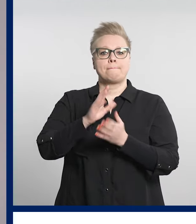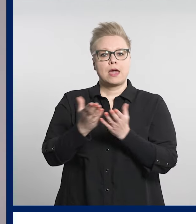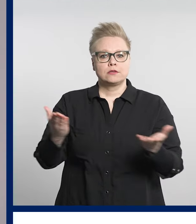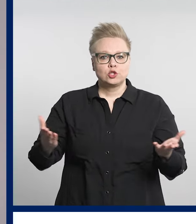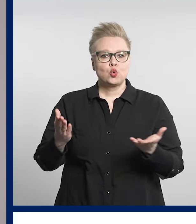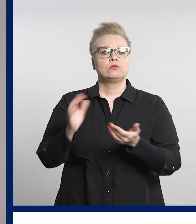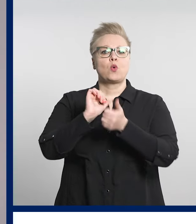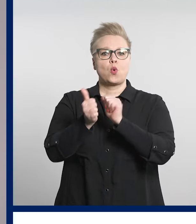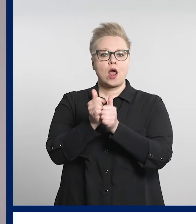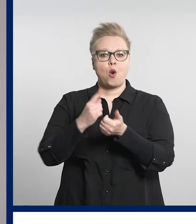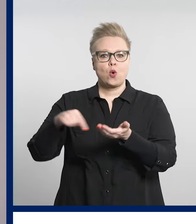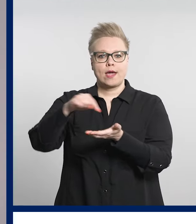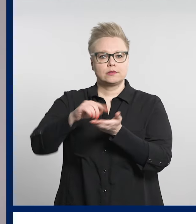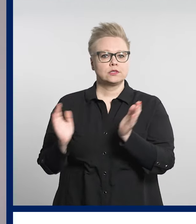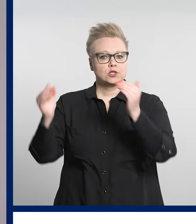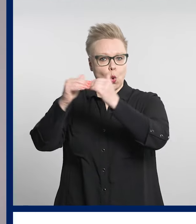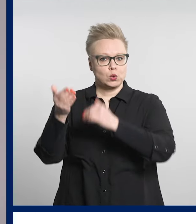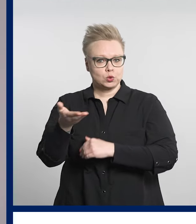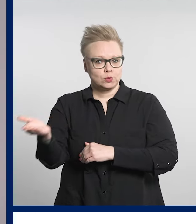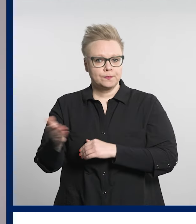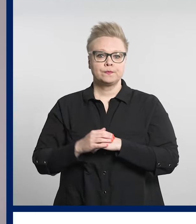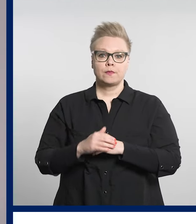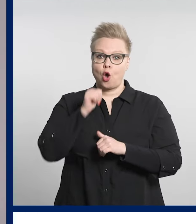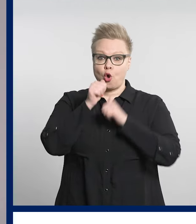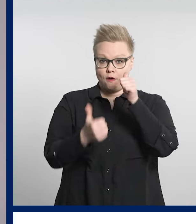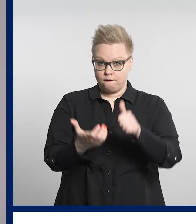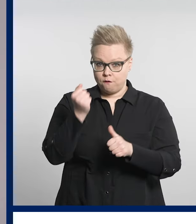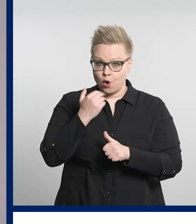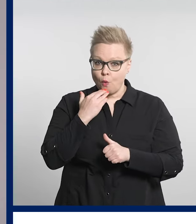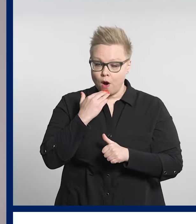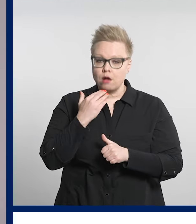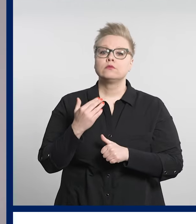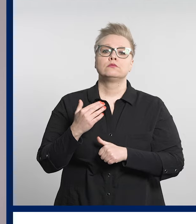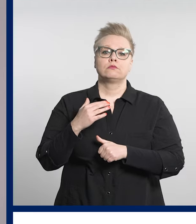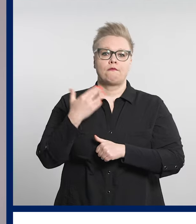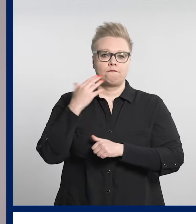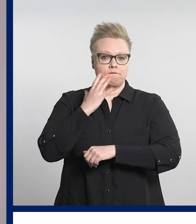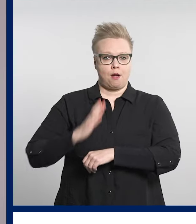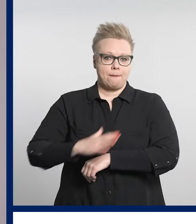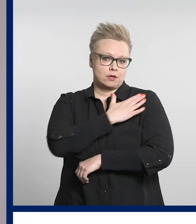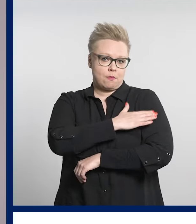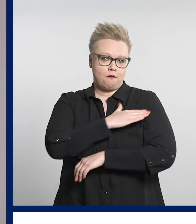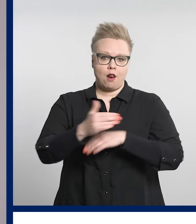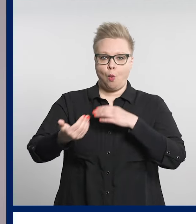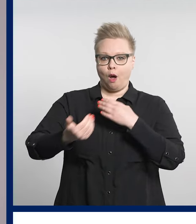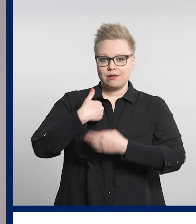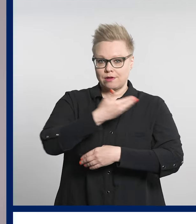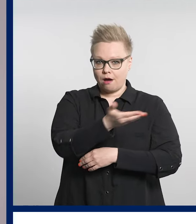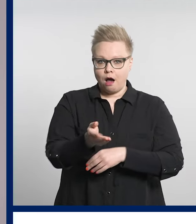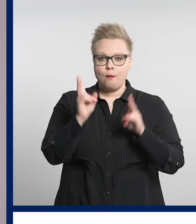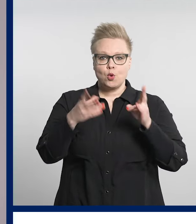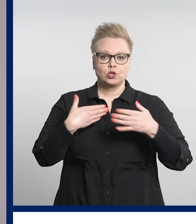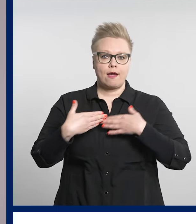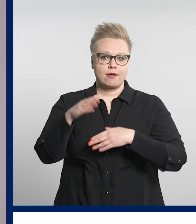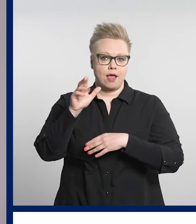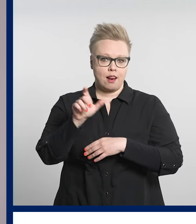Kisat on suunnattu kaikille vammaispalvelujen asiakkaille sekä henkilöstölle.